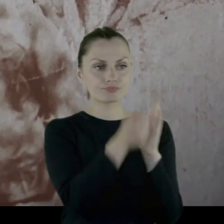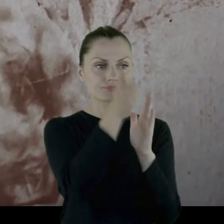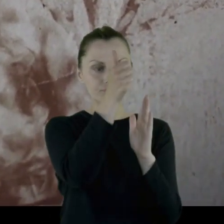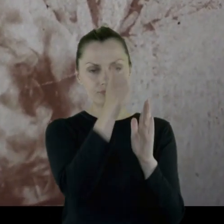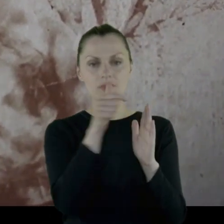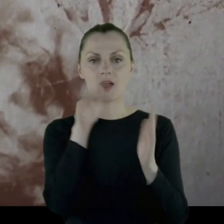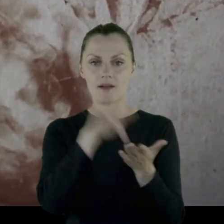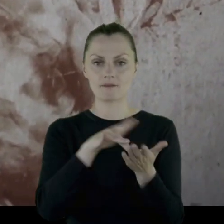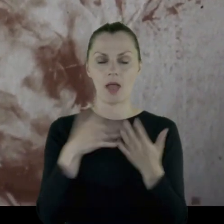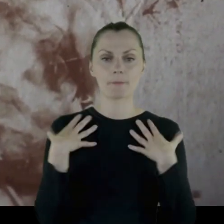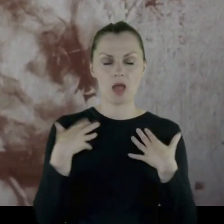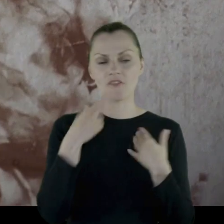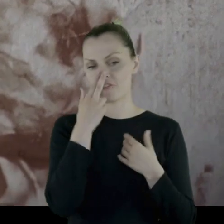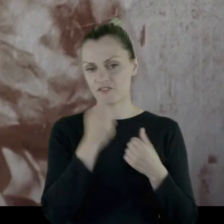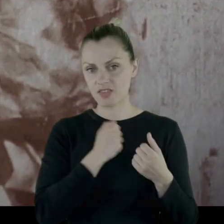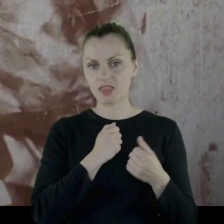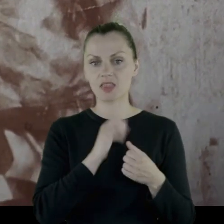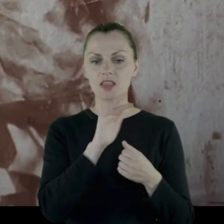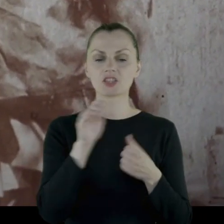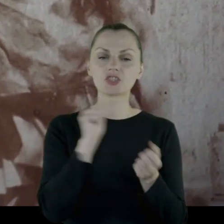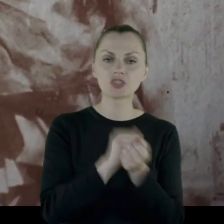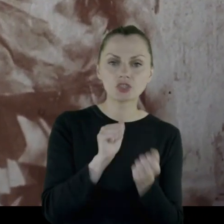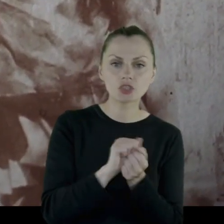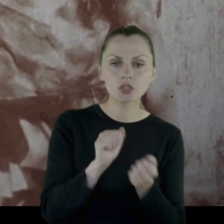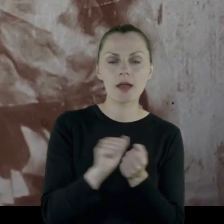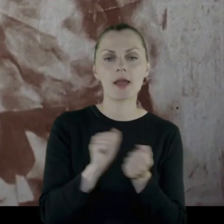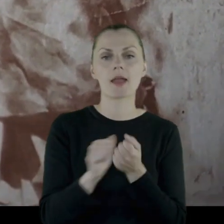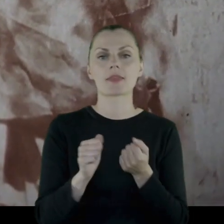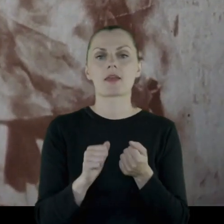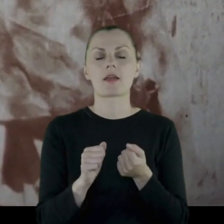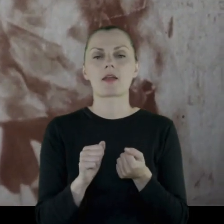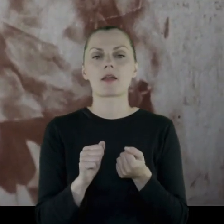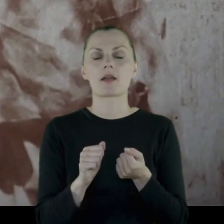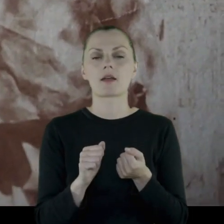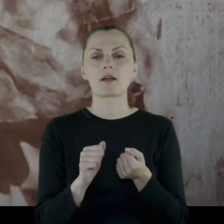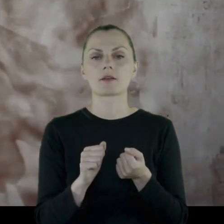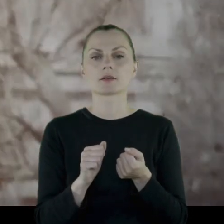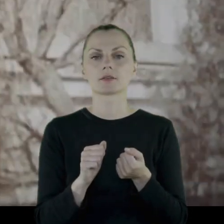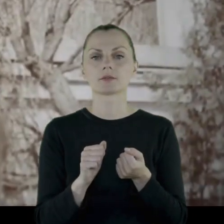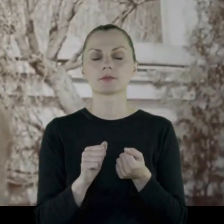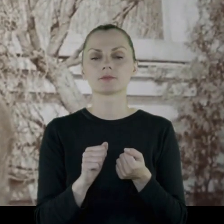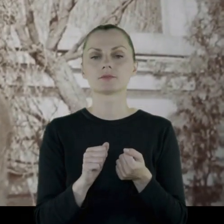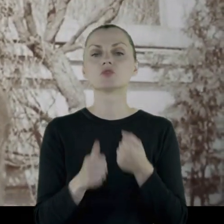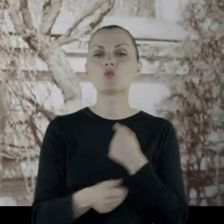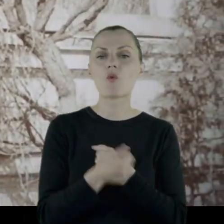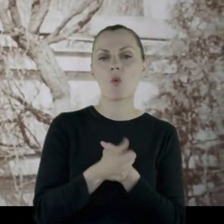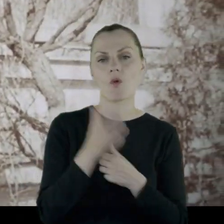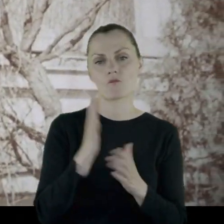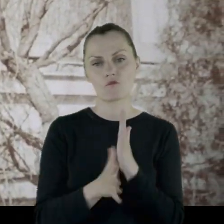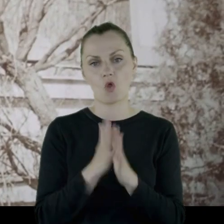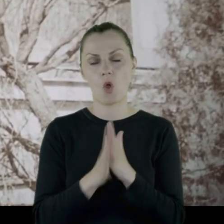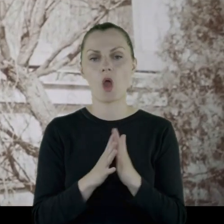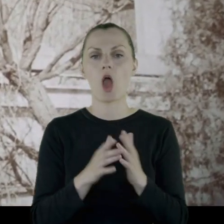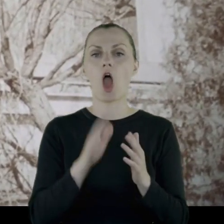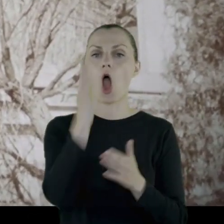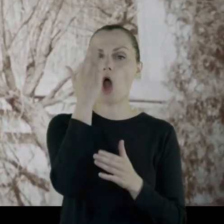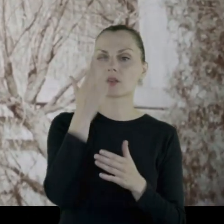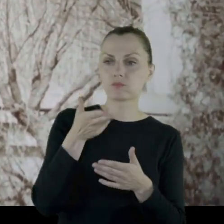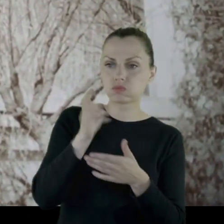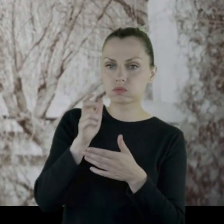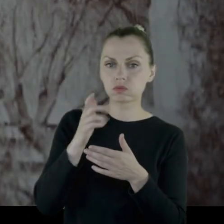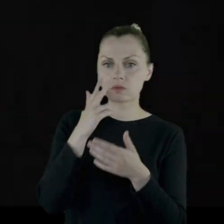Widać ślady zniszczeń - powstają w wyniku wojny, powybijane okna.